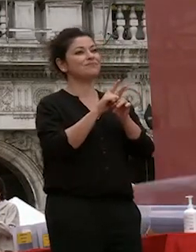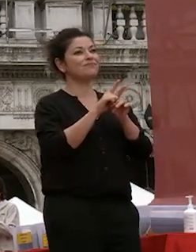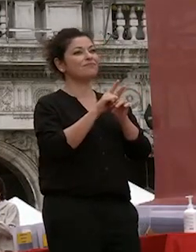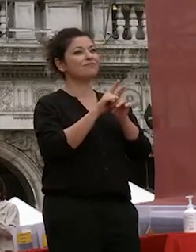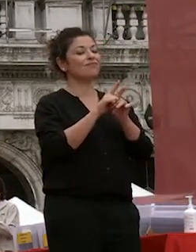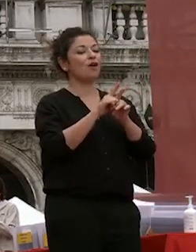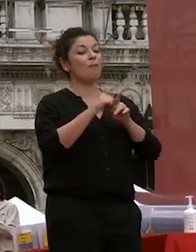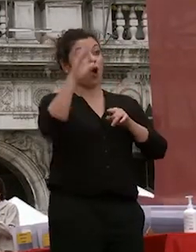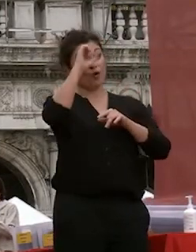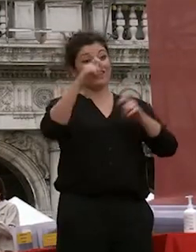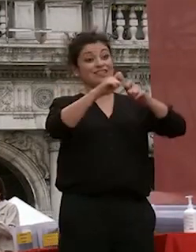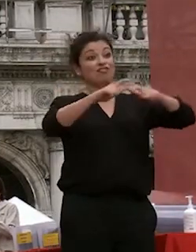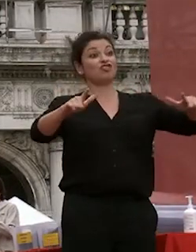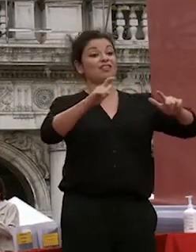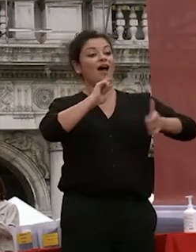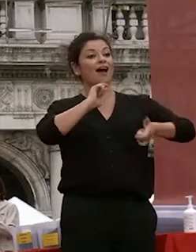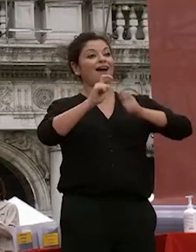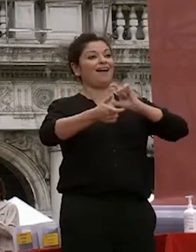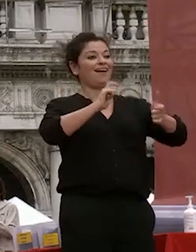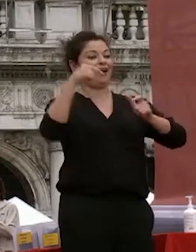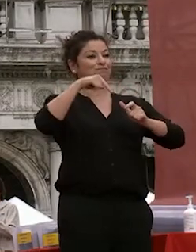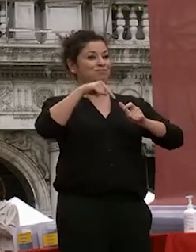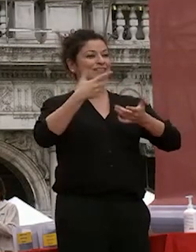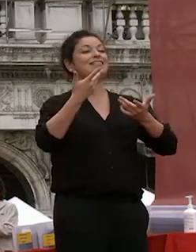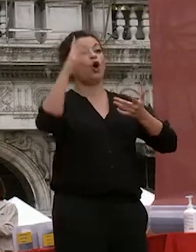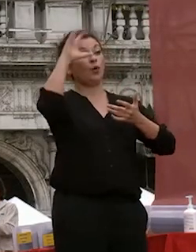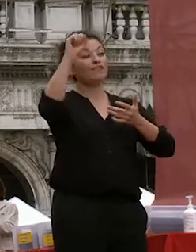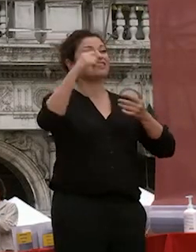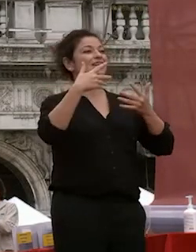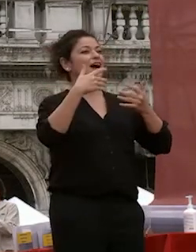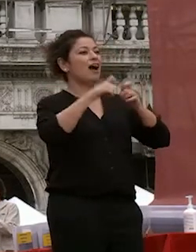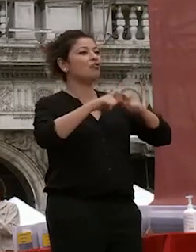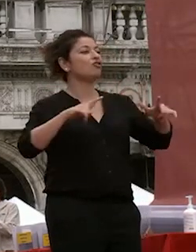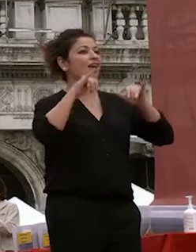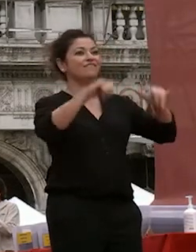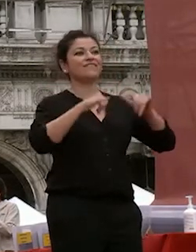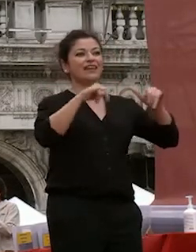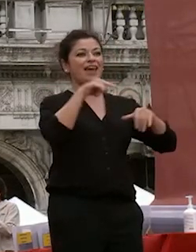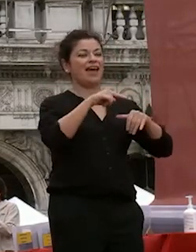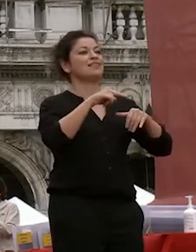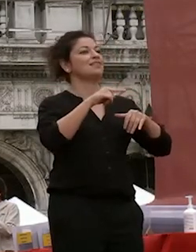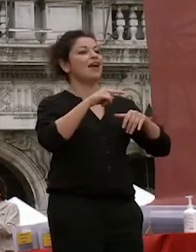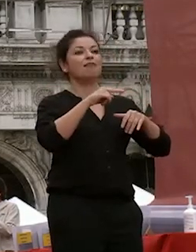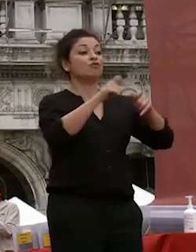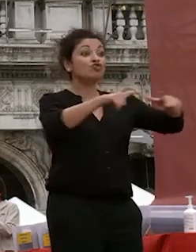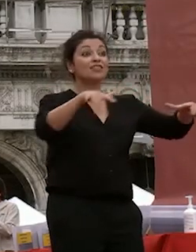con la città ca foscari all'università di venezia insieme a juve e di questa città noi siamo parte integrante a questa